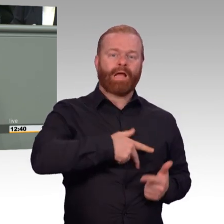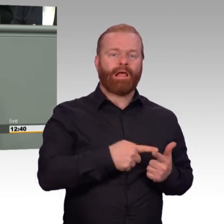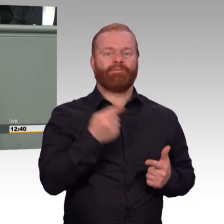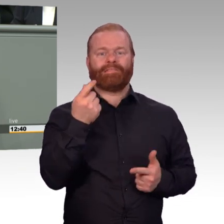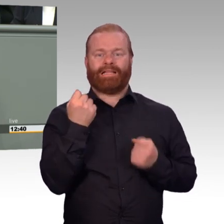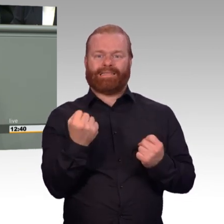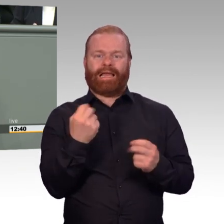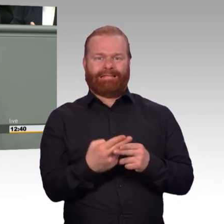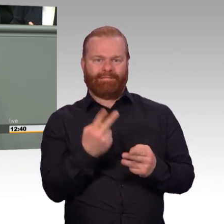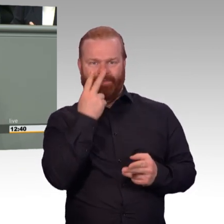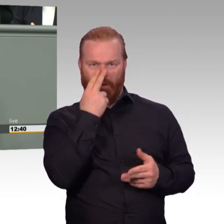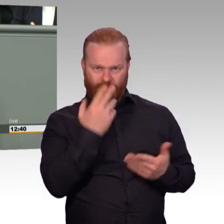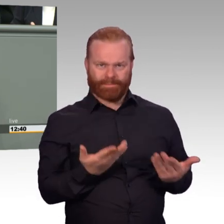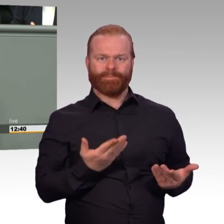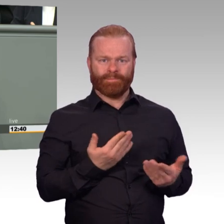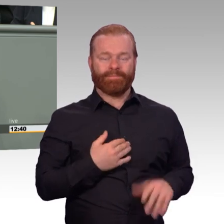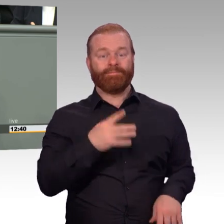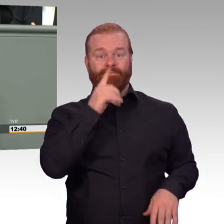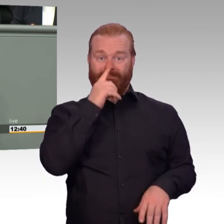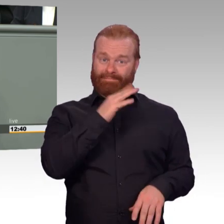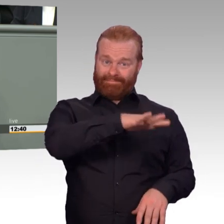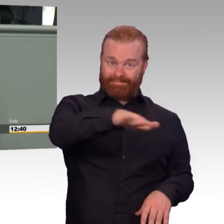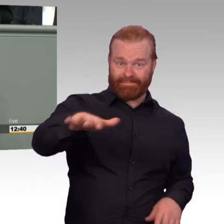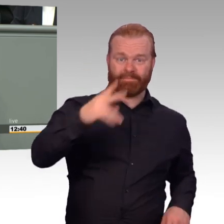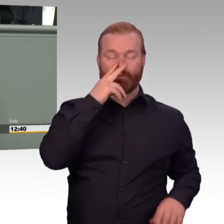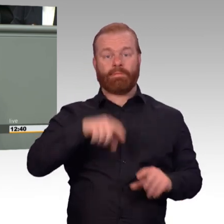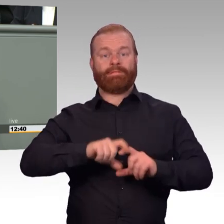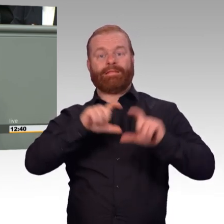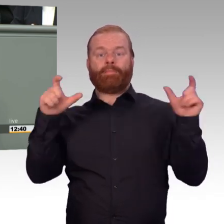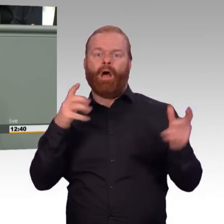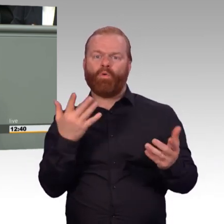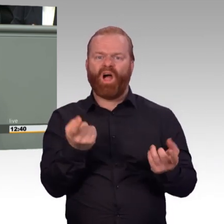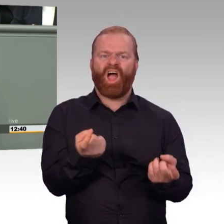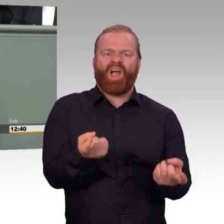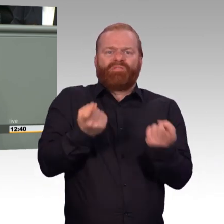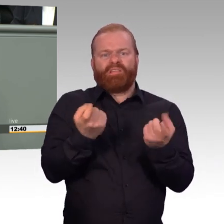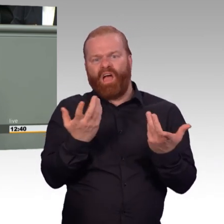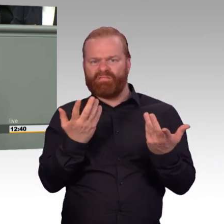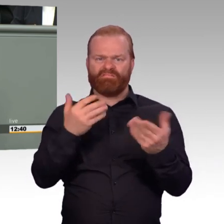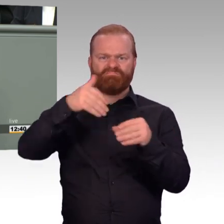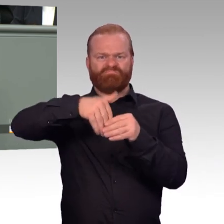wenn ich Soldat oder Soldatin auf Zeit bin? Und wie vereinbare ich Soldatenberuf und Familie?